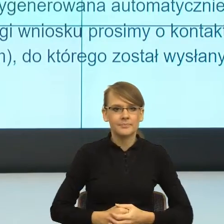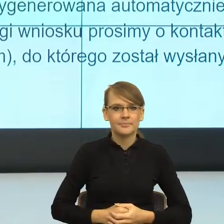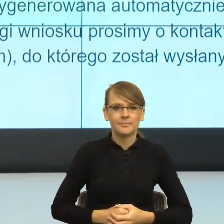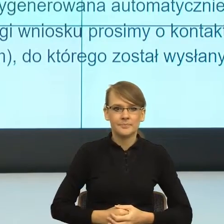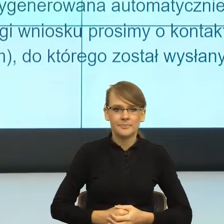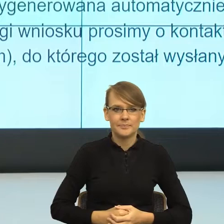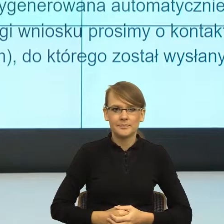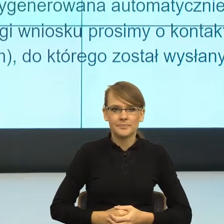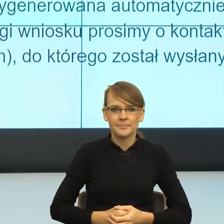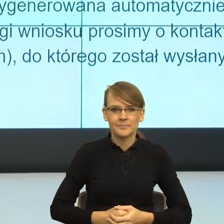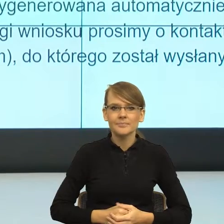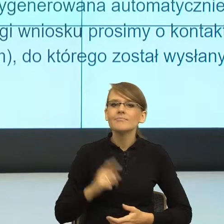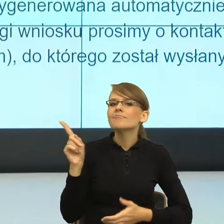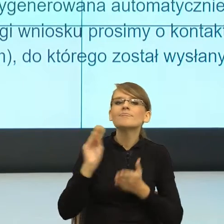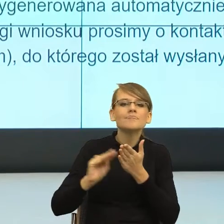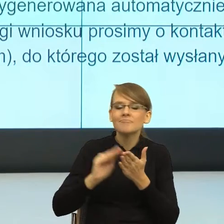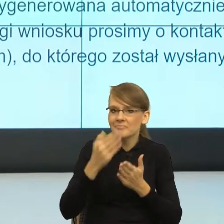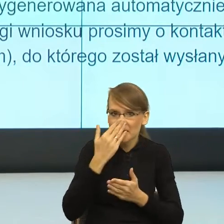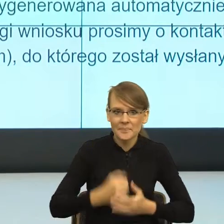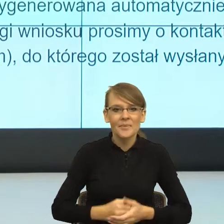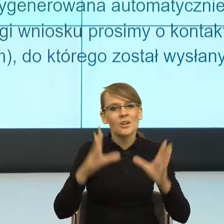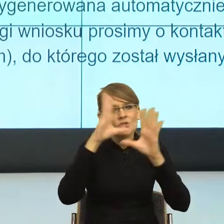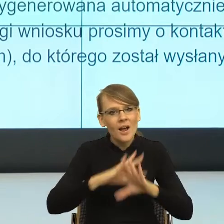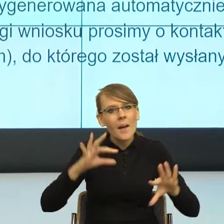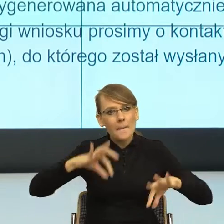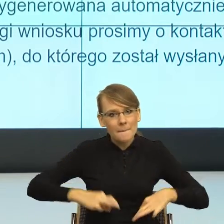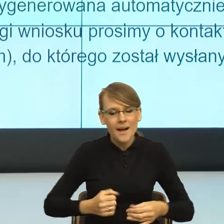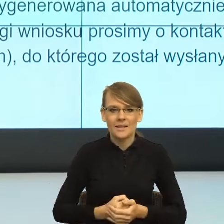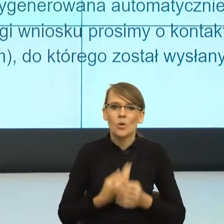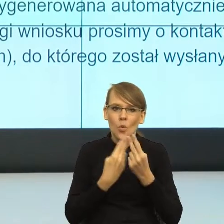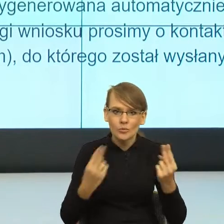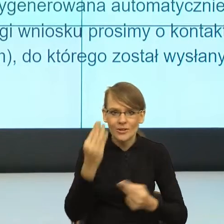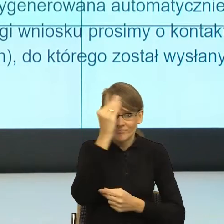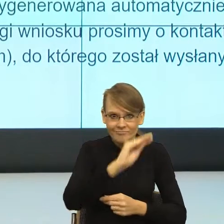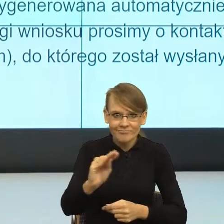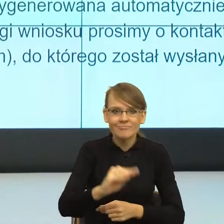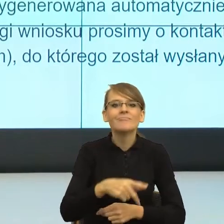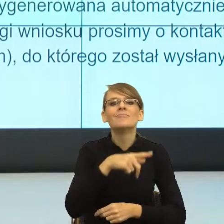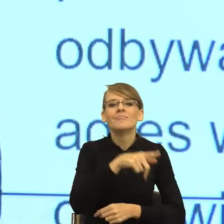Szanowna Pani/Szanowny Panie, uprzejmie informujemy, że Pana/Pani wniosek o ustalenie prawa do świadczenia wychowawczego.